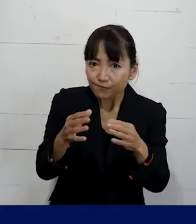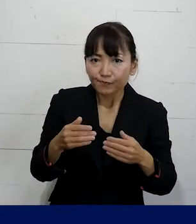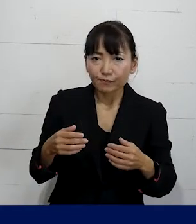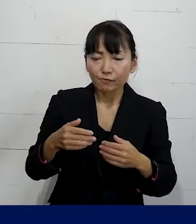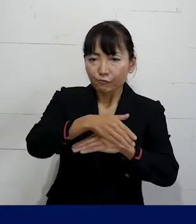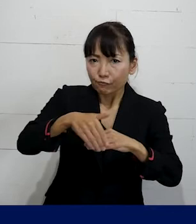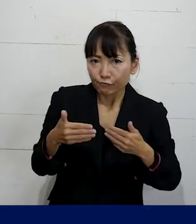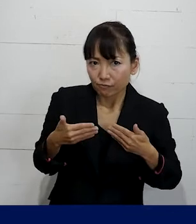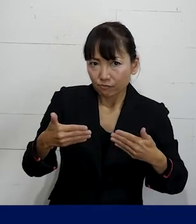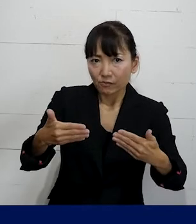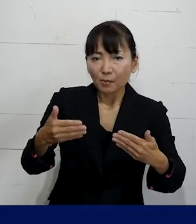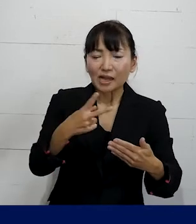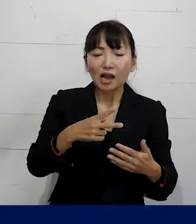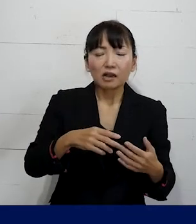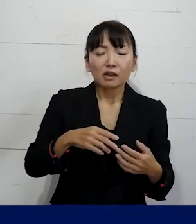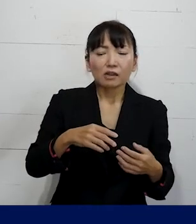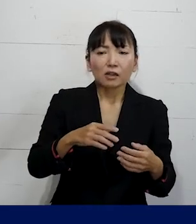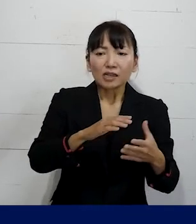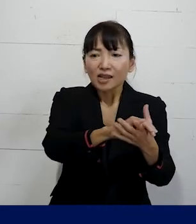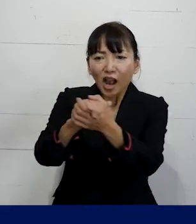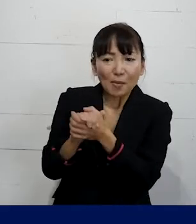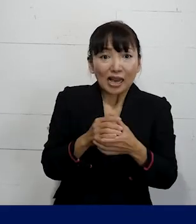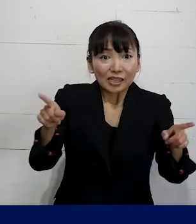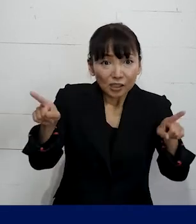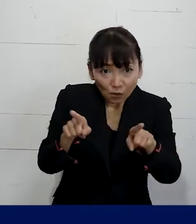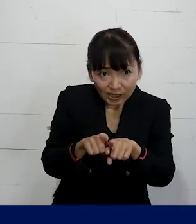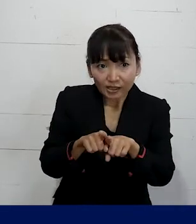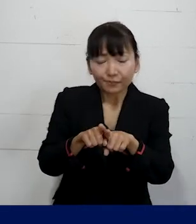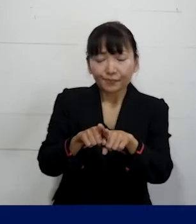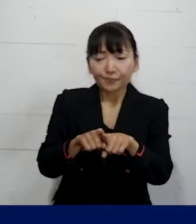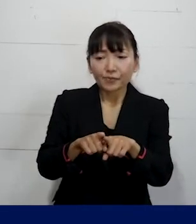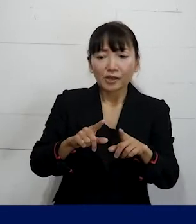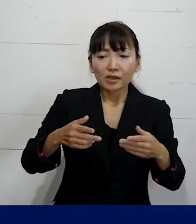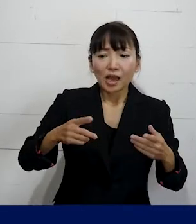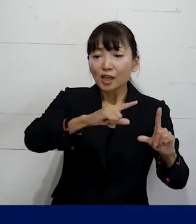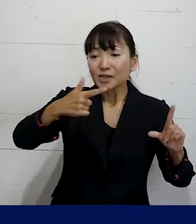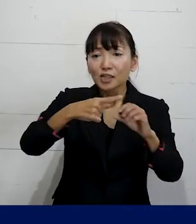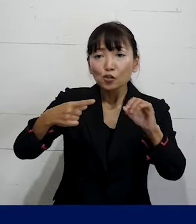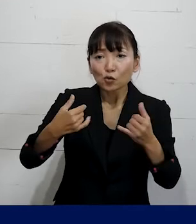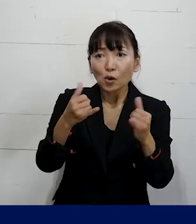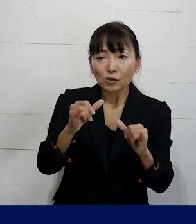そしてどういう仲間と一緒に 職場のLGBTQの当事者だけではなく